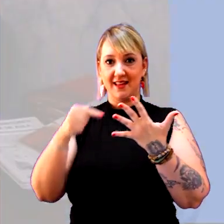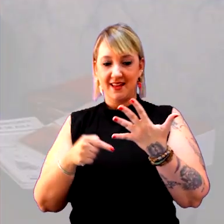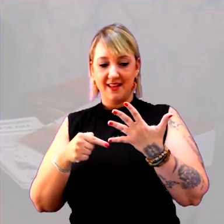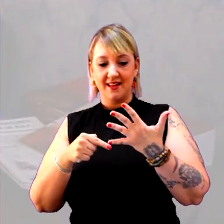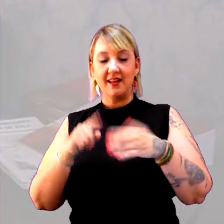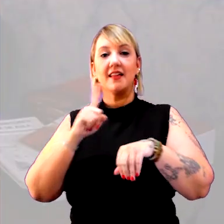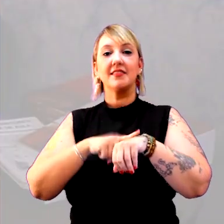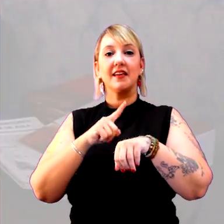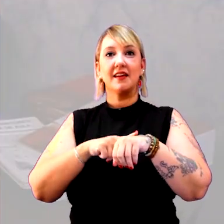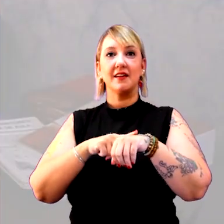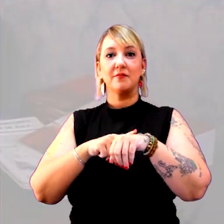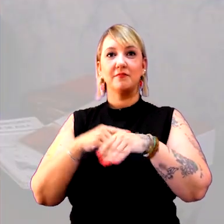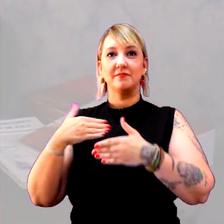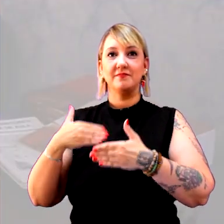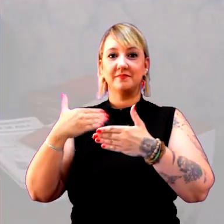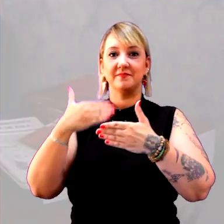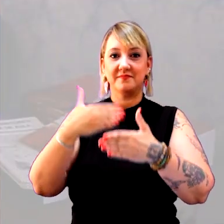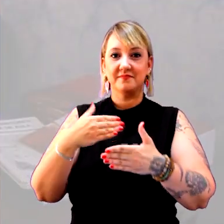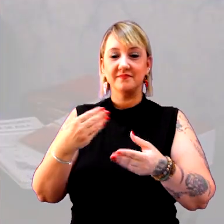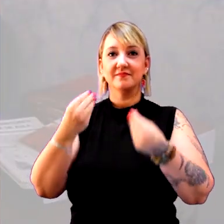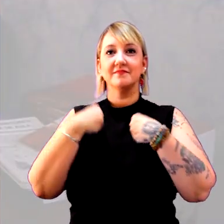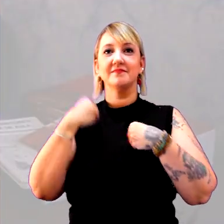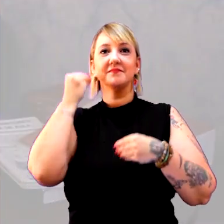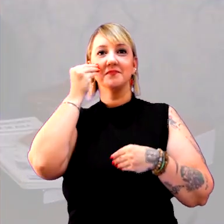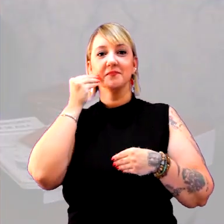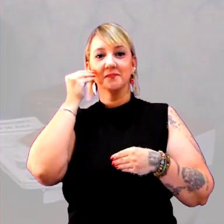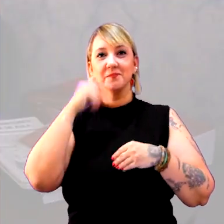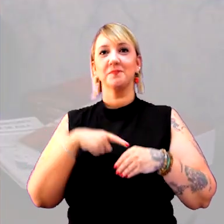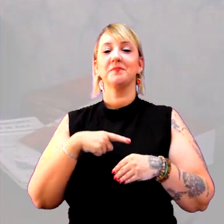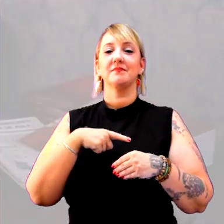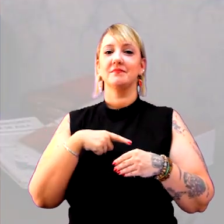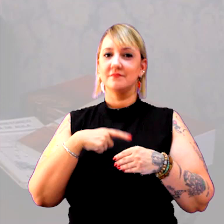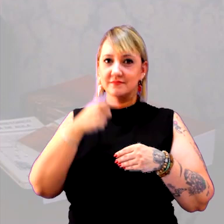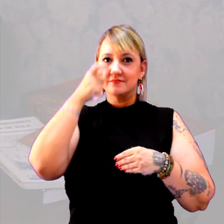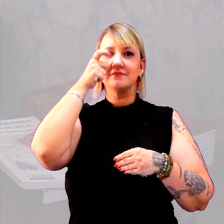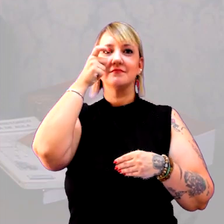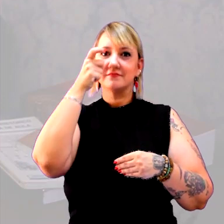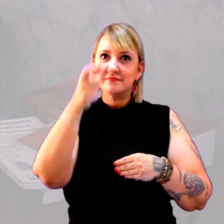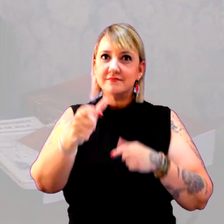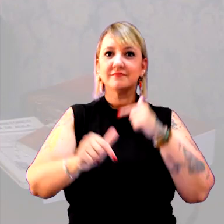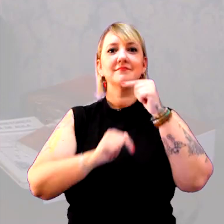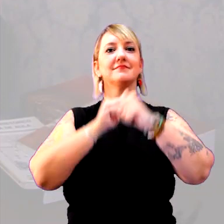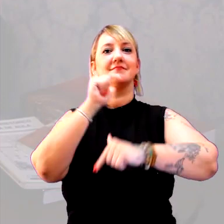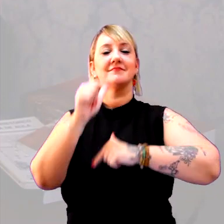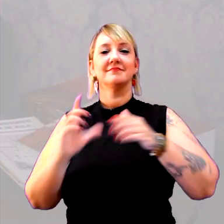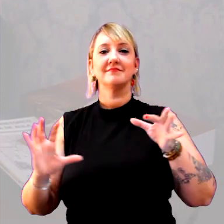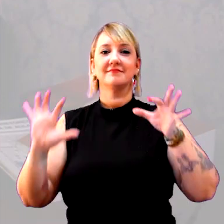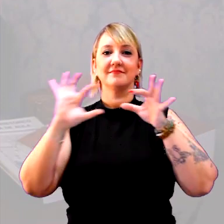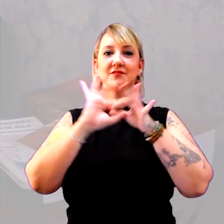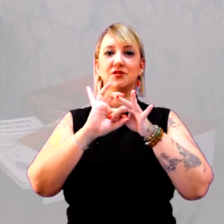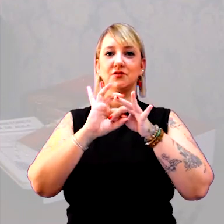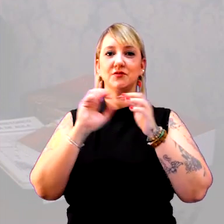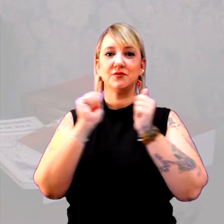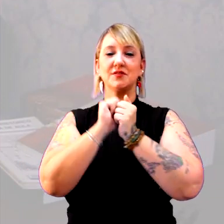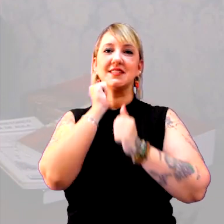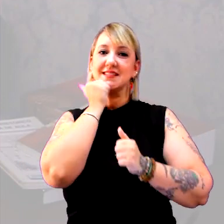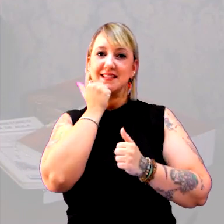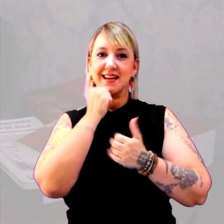O tempo cronológico, também, nos dá uma oportunidade muito interessante, de um trabalho integrado com as ciências,